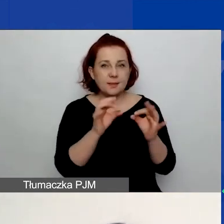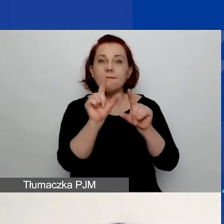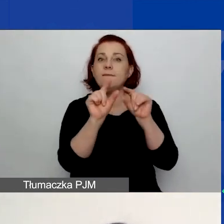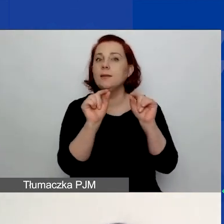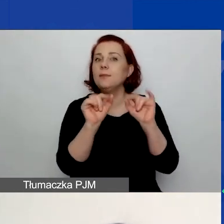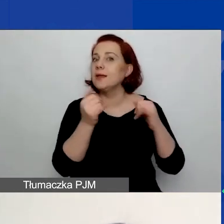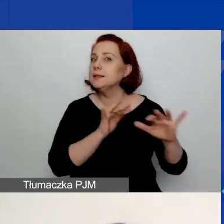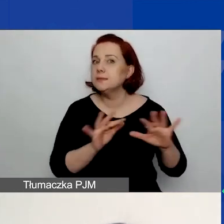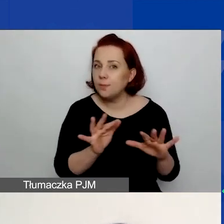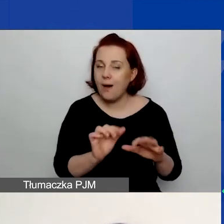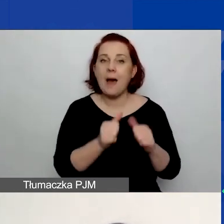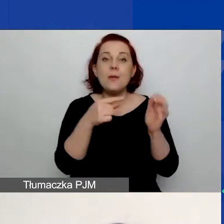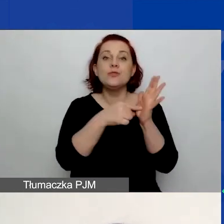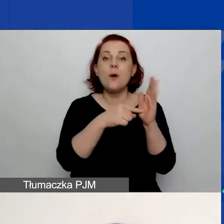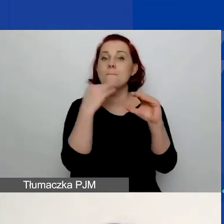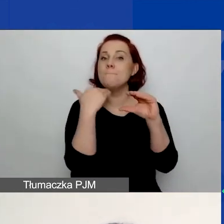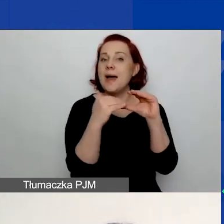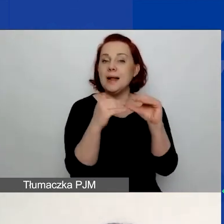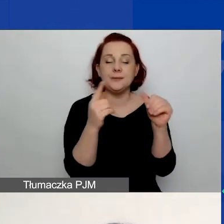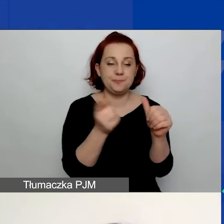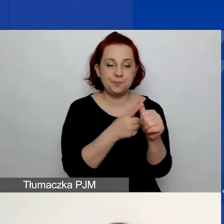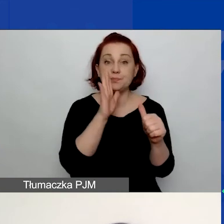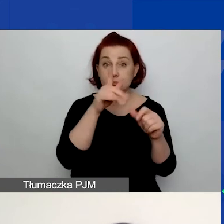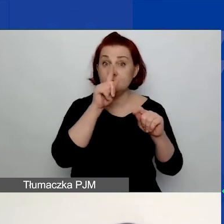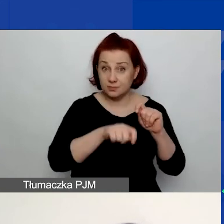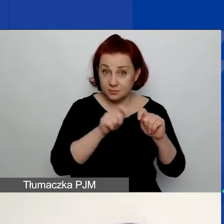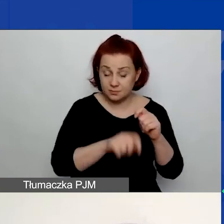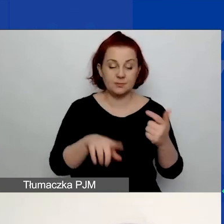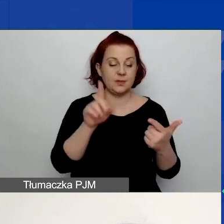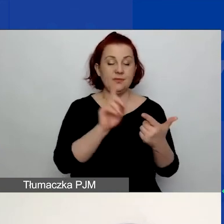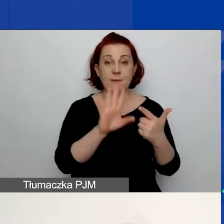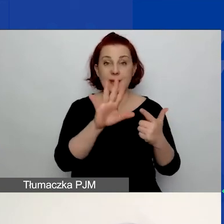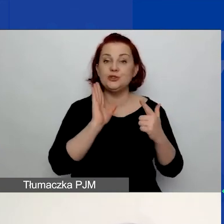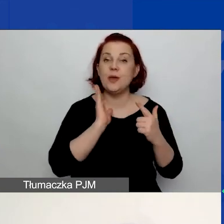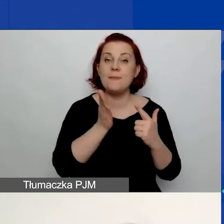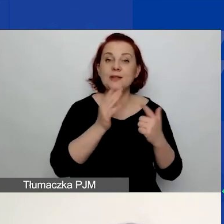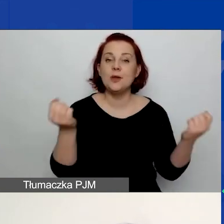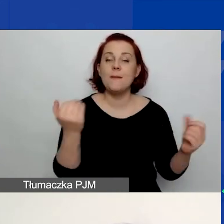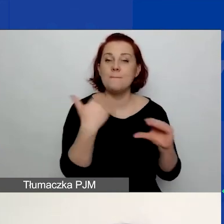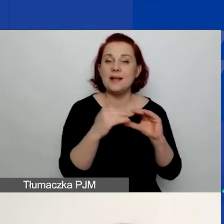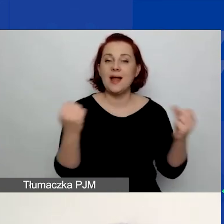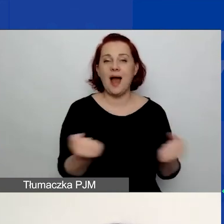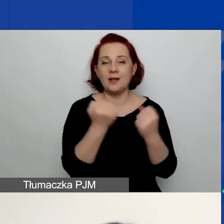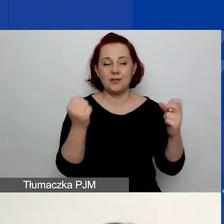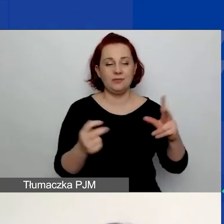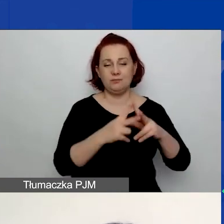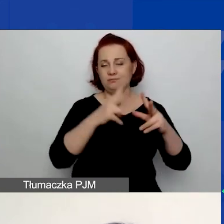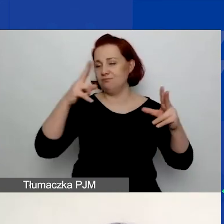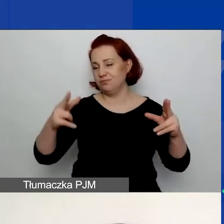aby był to e-mail, który po pierwsze, będziecie sprawdzać, po drugie, będzie aktywny w przeciągu najbliższego roku czy dwóch lat.